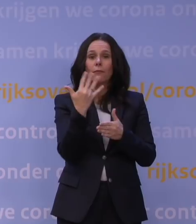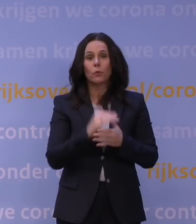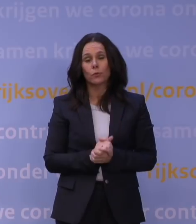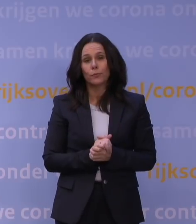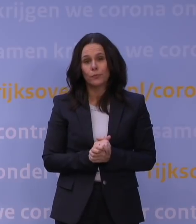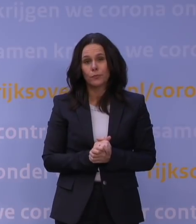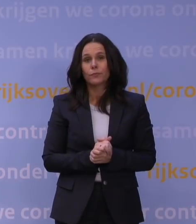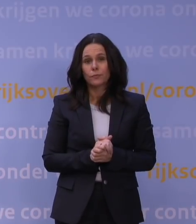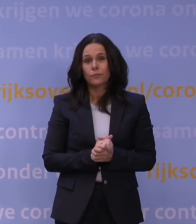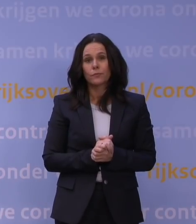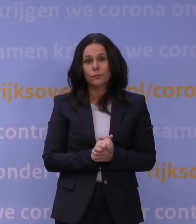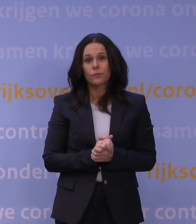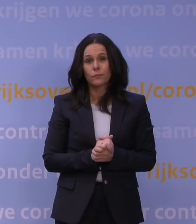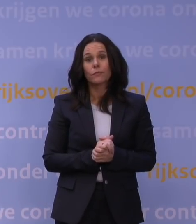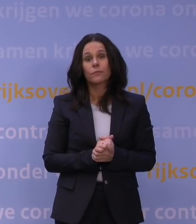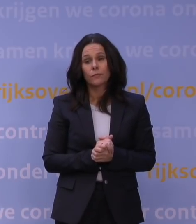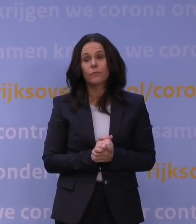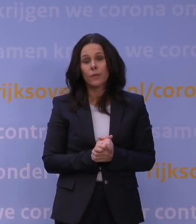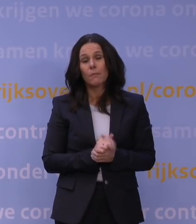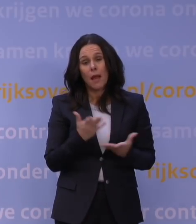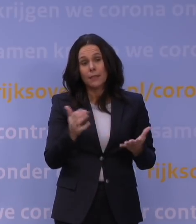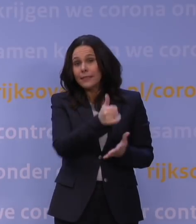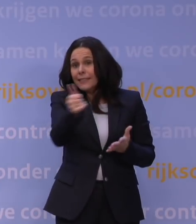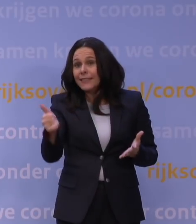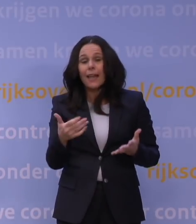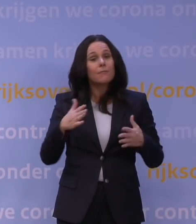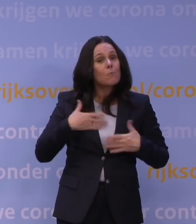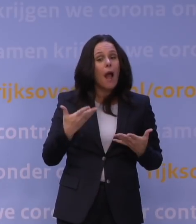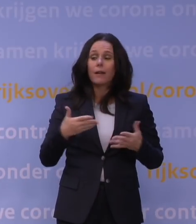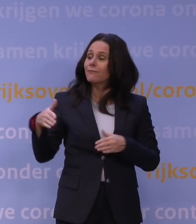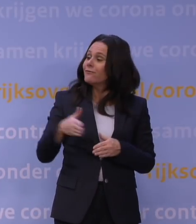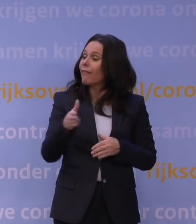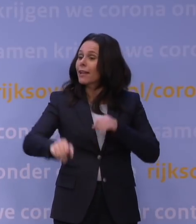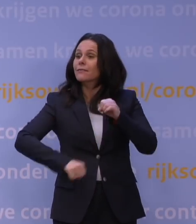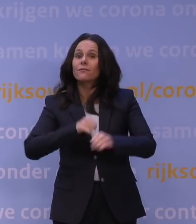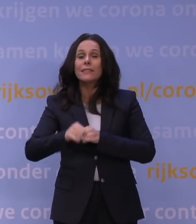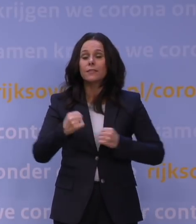En ik onderstreep dat het iedereen natuurlijk vrij staat te wandelen, te fietsen, een rondje te rennen of wat dan ook.